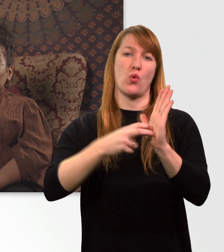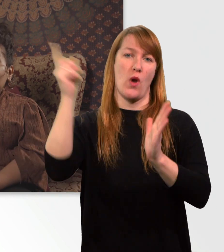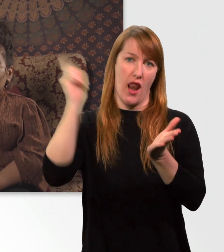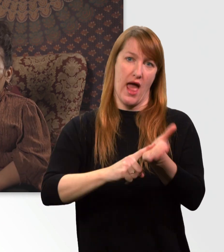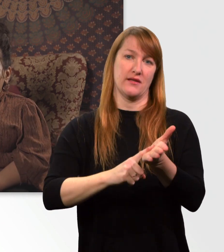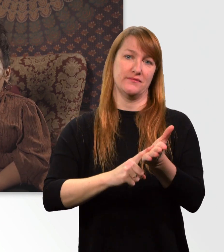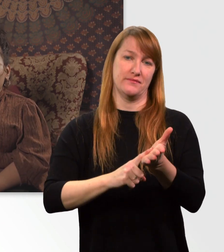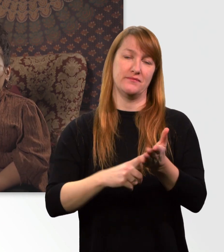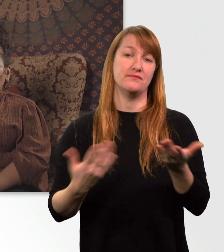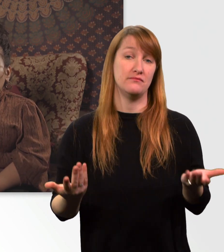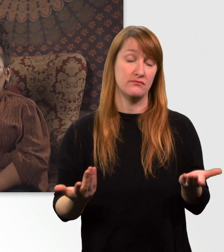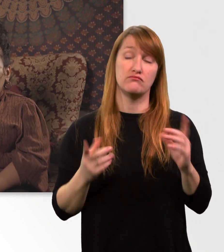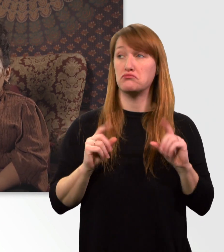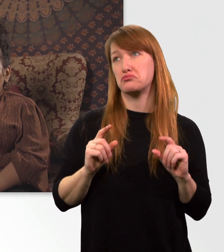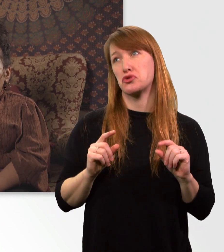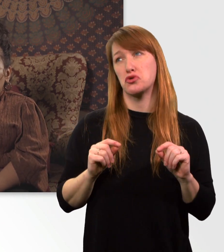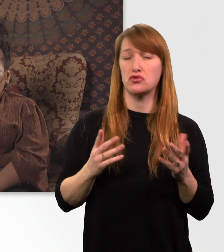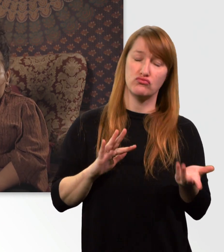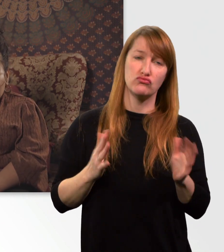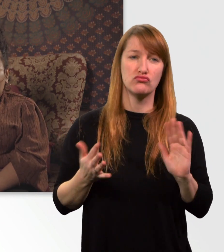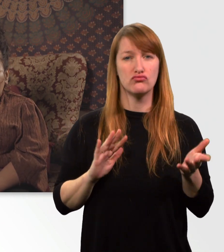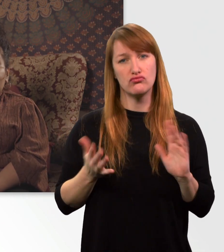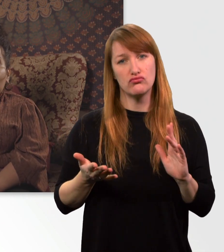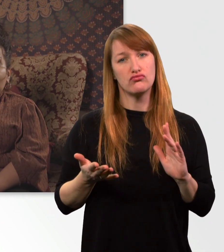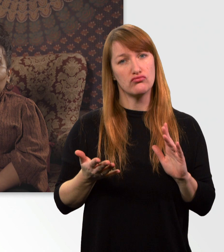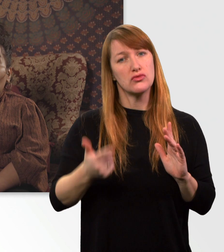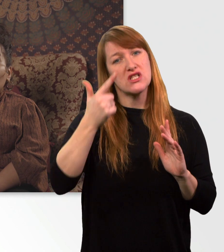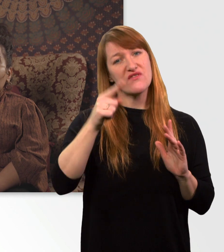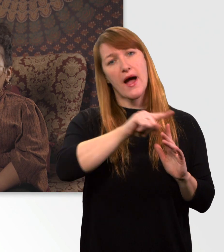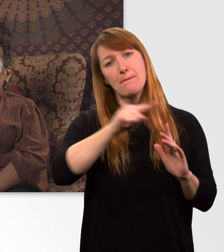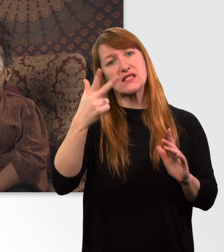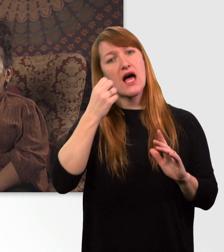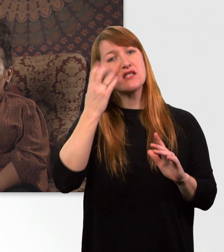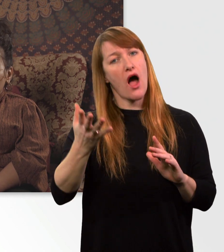D.h. ich komme in der Regel so 2 bis 3 Tage ohne Laden aus.